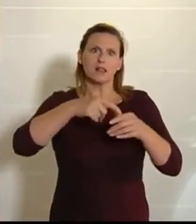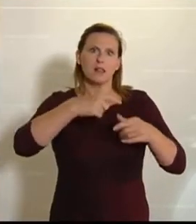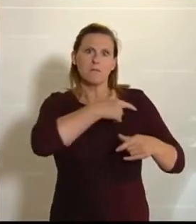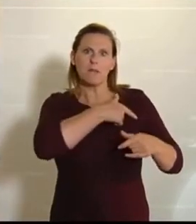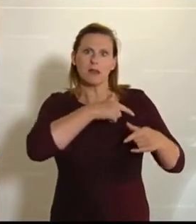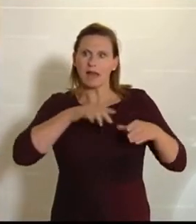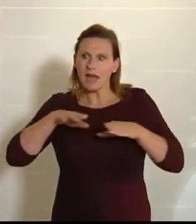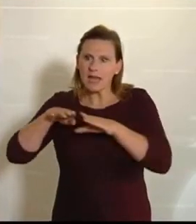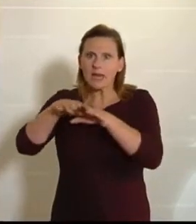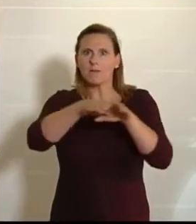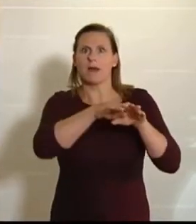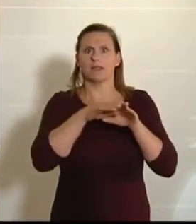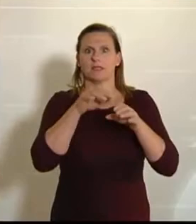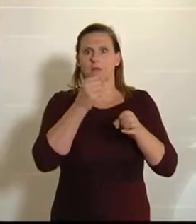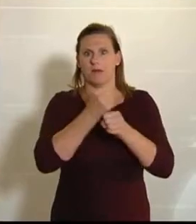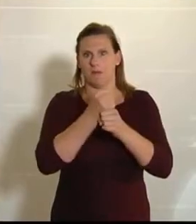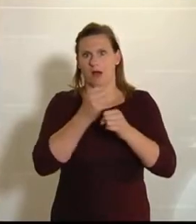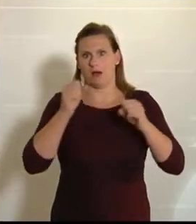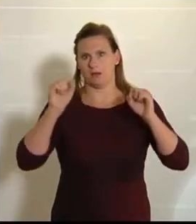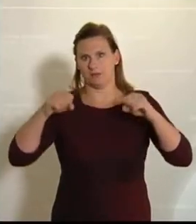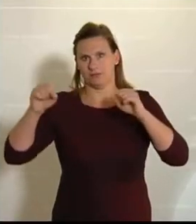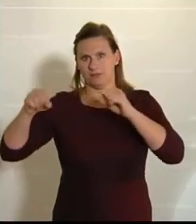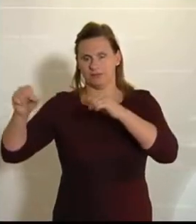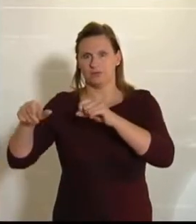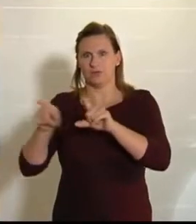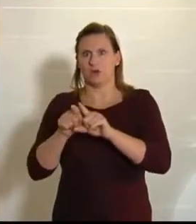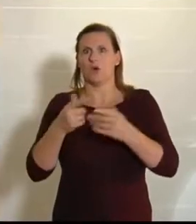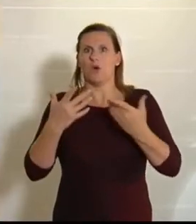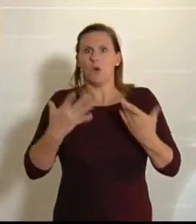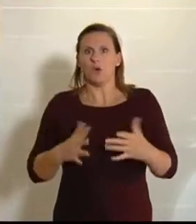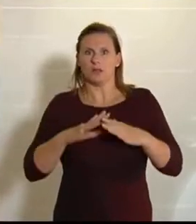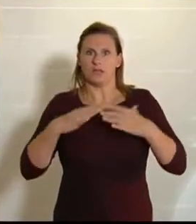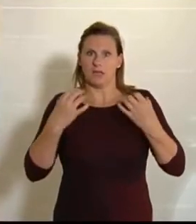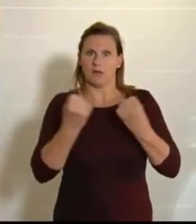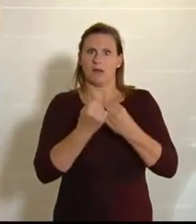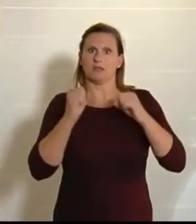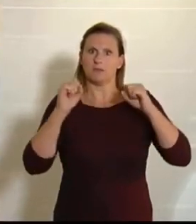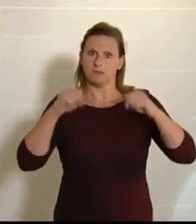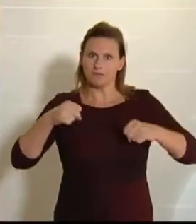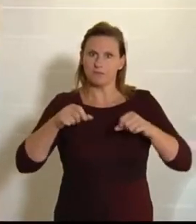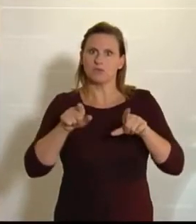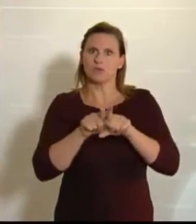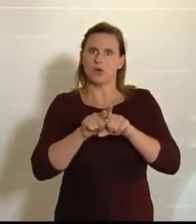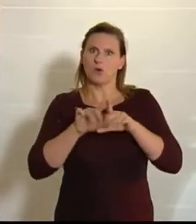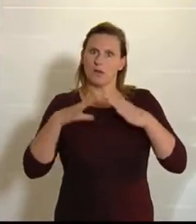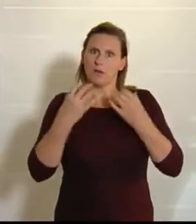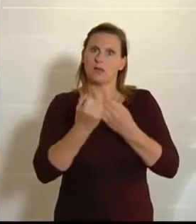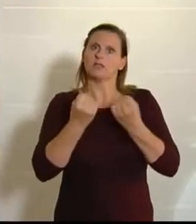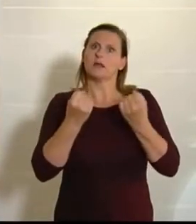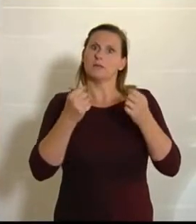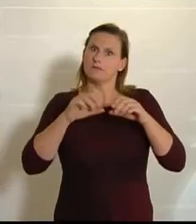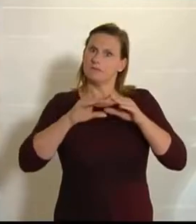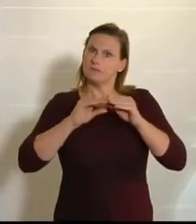gemeinsam abgestimmt worden sind, beziehungsweise werden wir sie heute gemeinsam abstimmen und beschließen, und das freut uns natürlich.